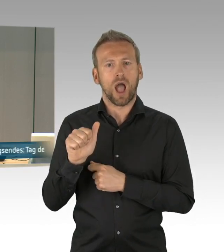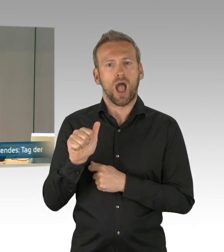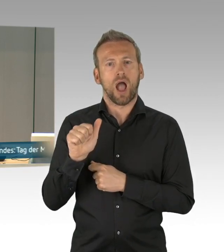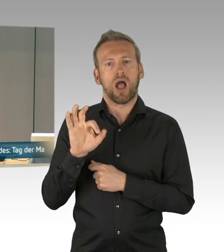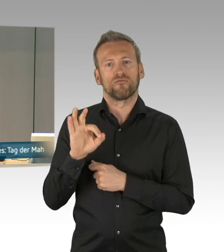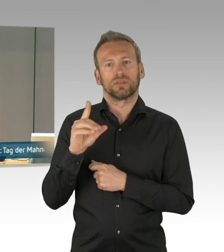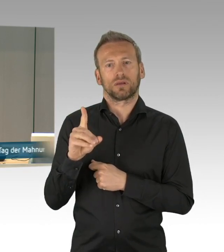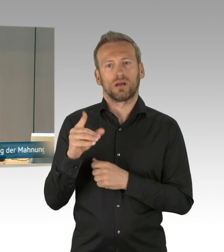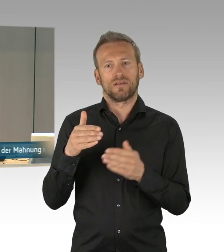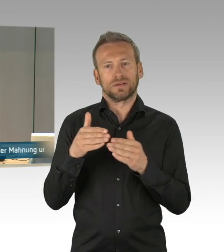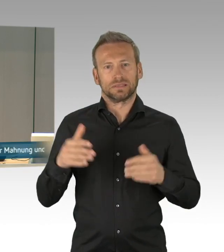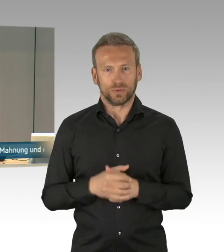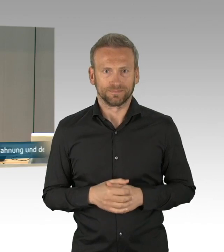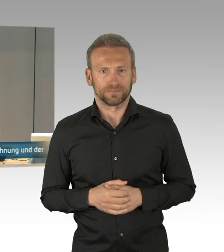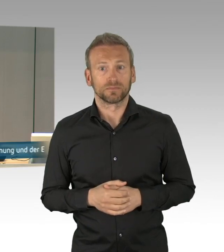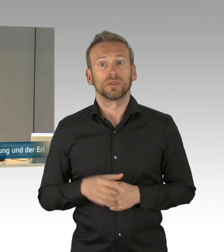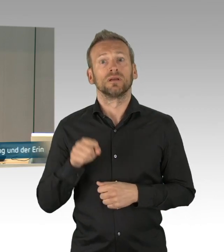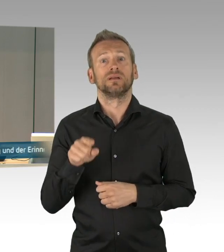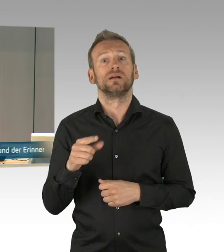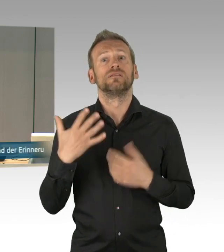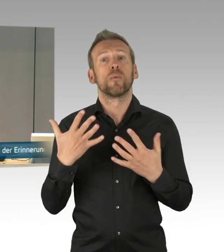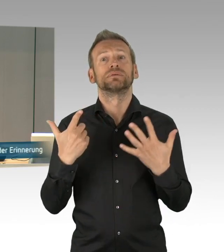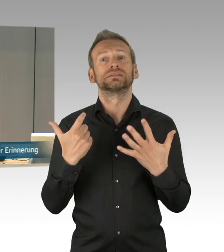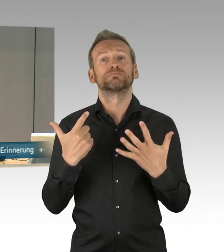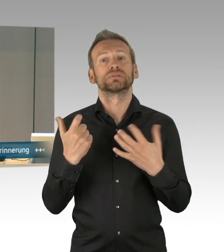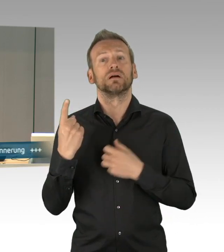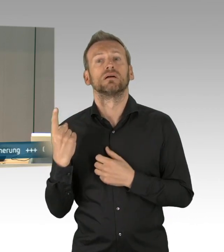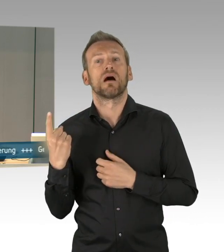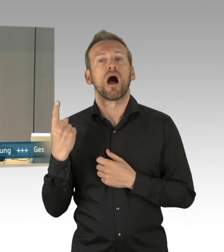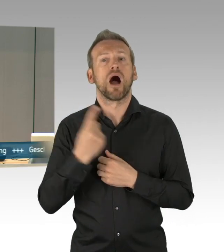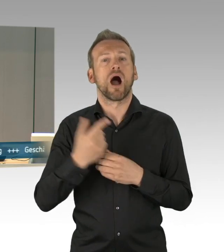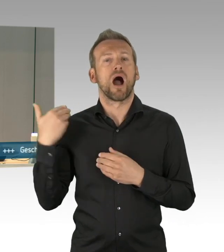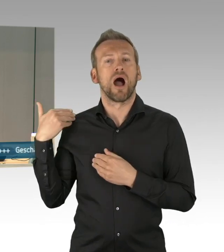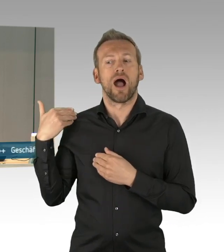die Dringlichkeit gesprochen werden. Wird die Erteilung des Wortes gewünscht, ja,